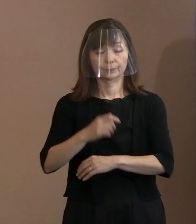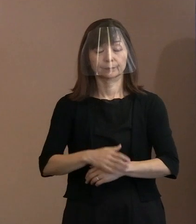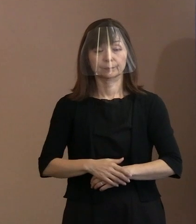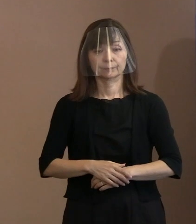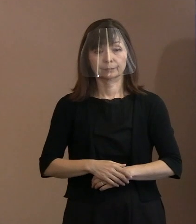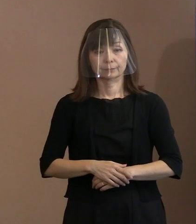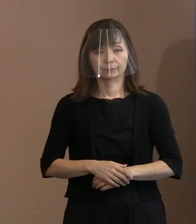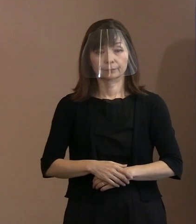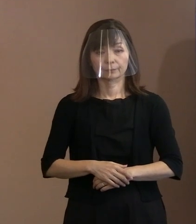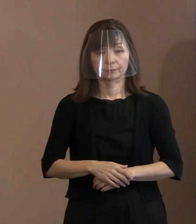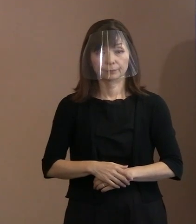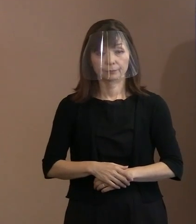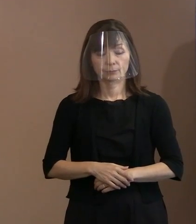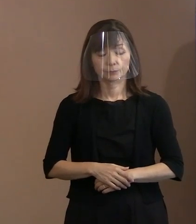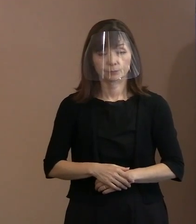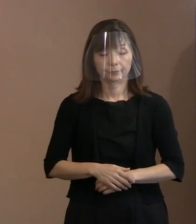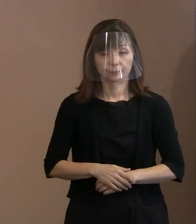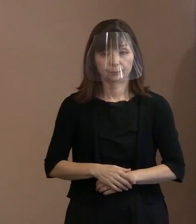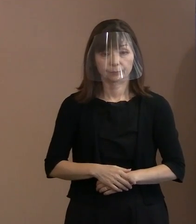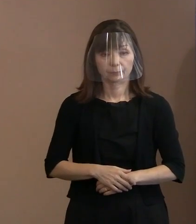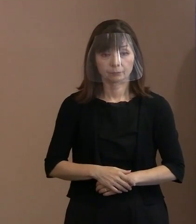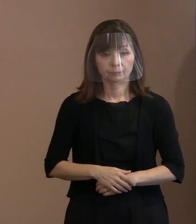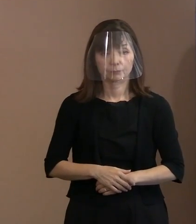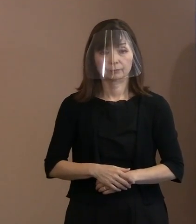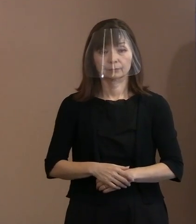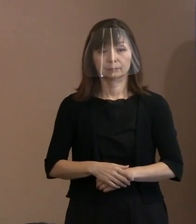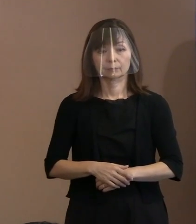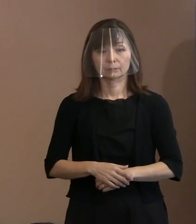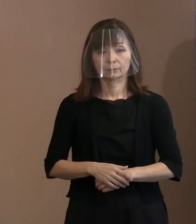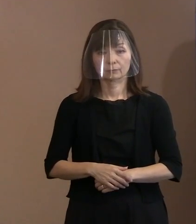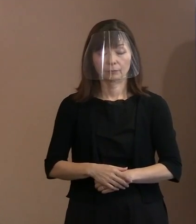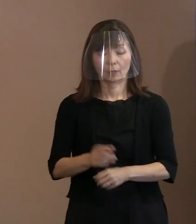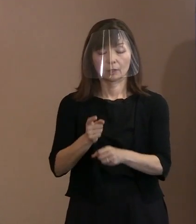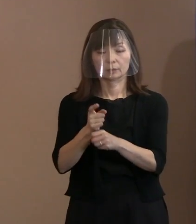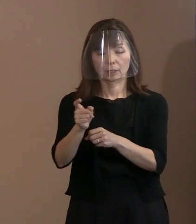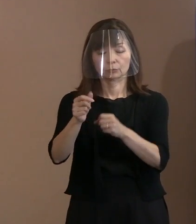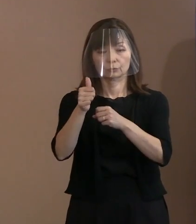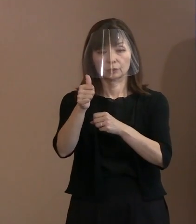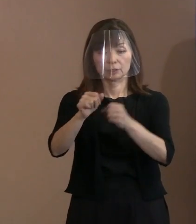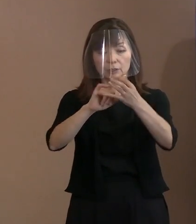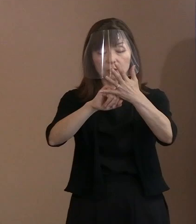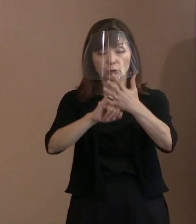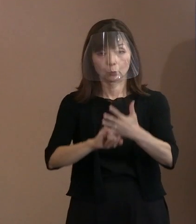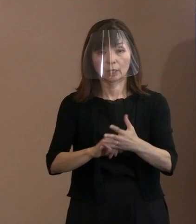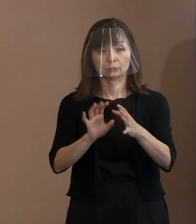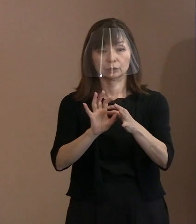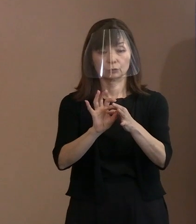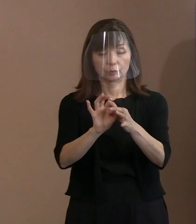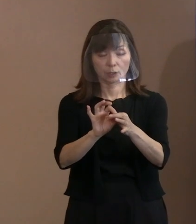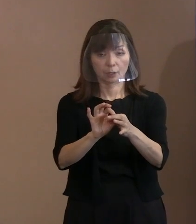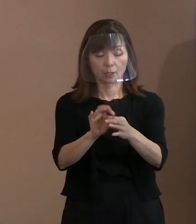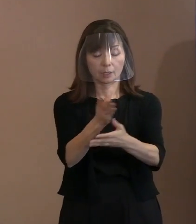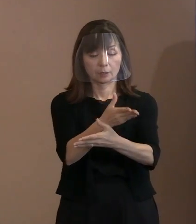(記者)核兵器禁止条約のところで､今回､ 核兵器禁止条約の｢一刻も早く締約国となり｣